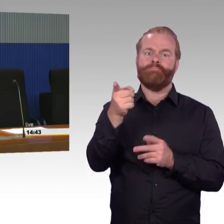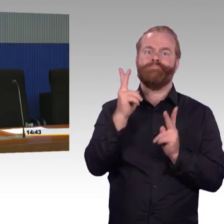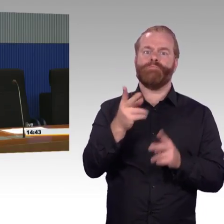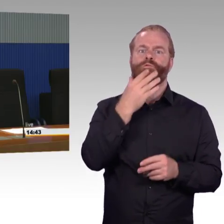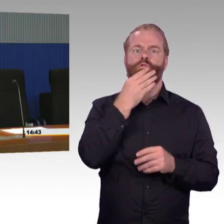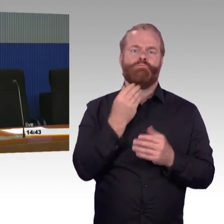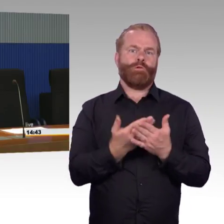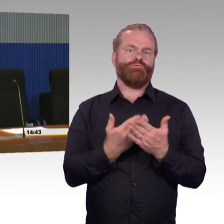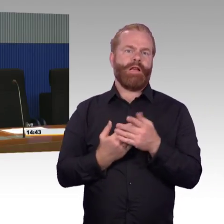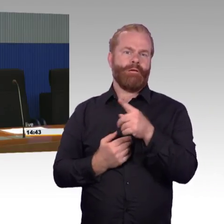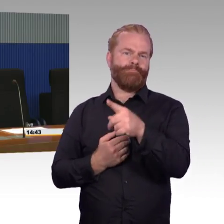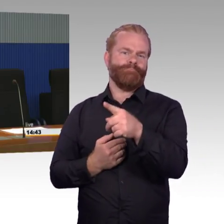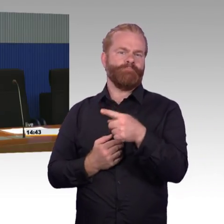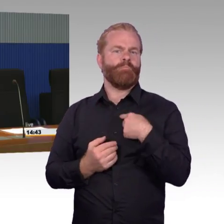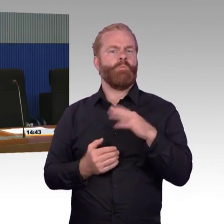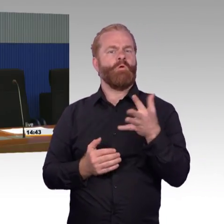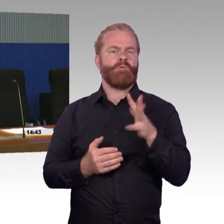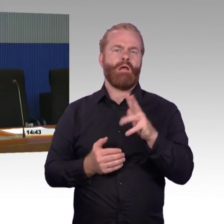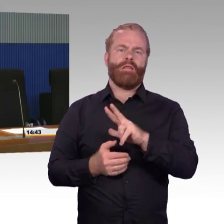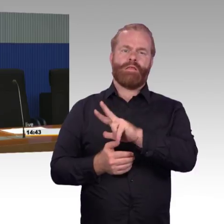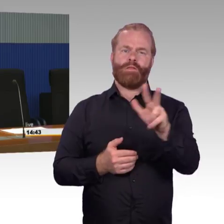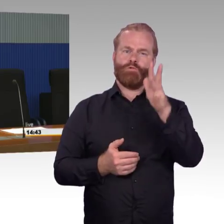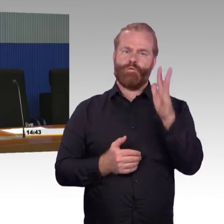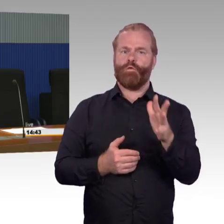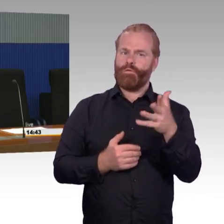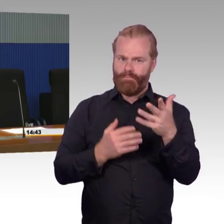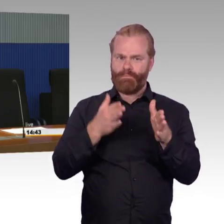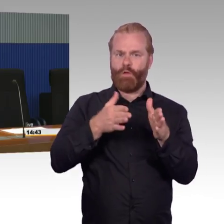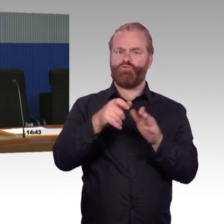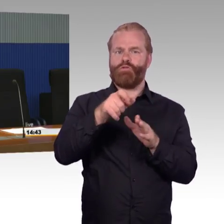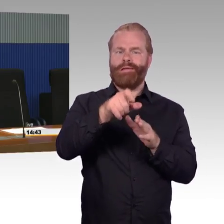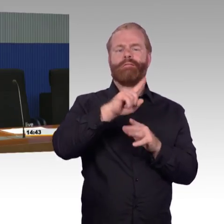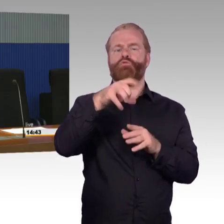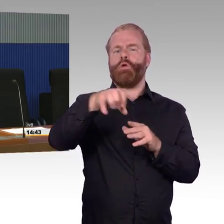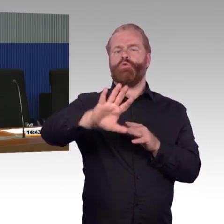nicht Stationen, Bahnsteige, die niedriger sind als 38 Zentimeter.